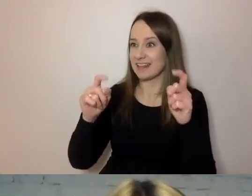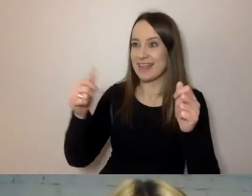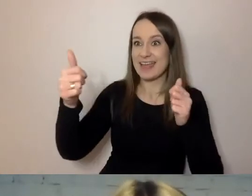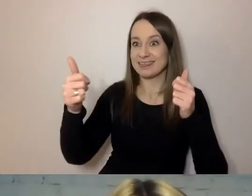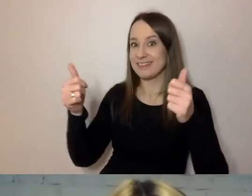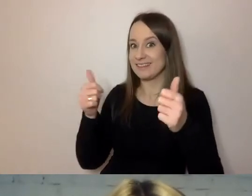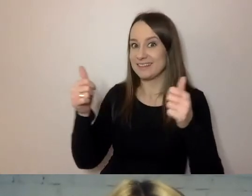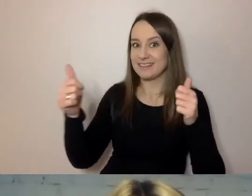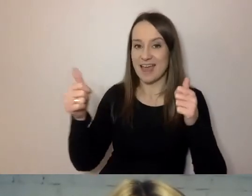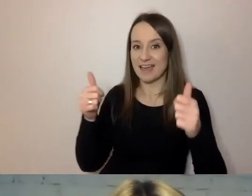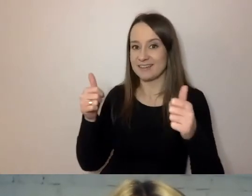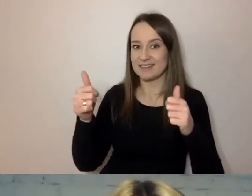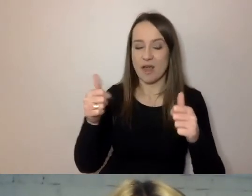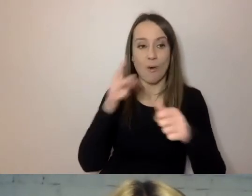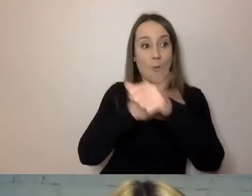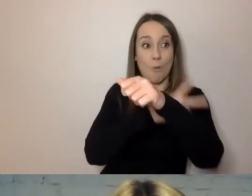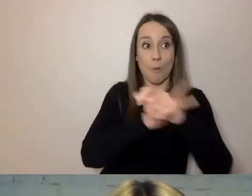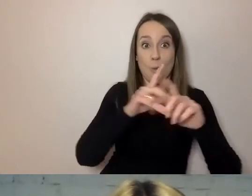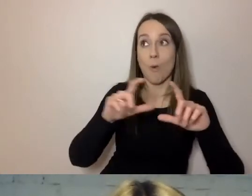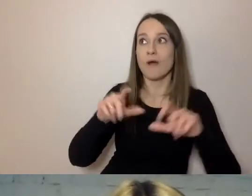Urzędnik i urząd na tym tracą.